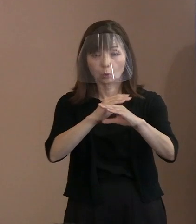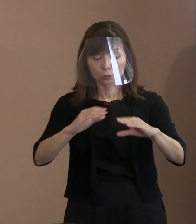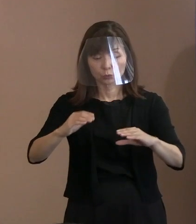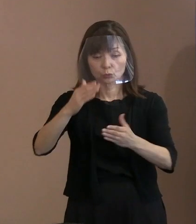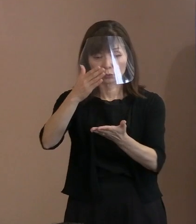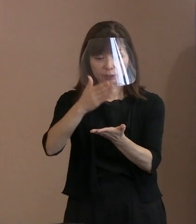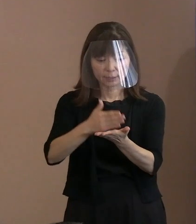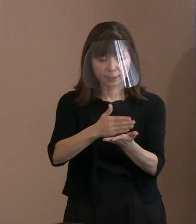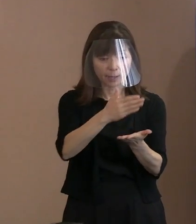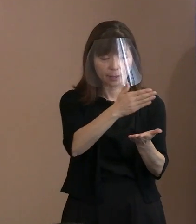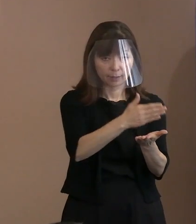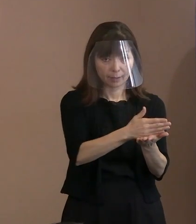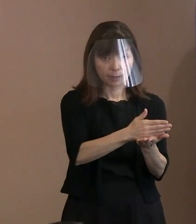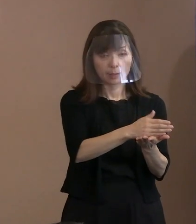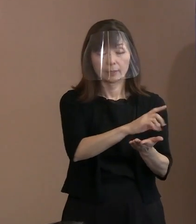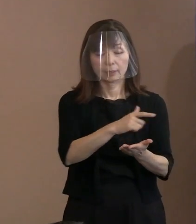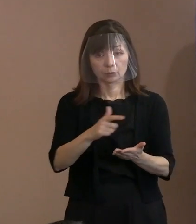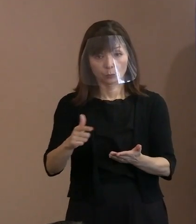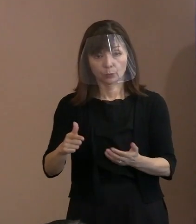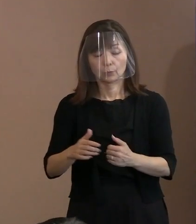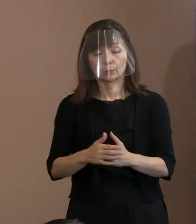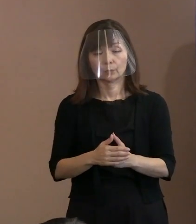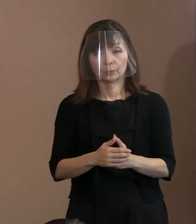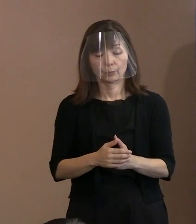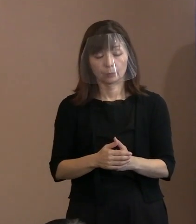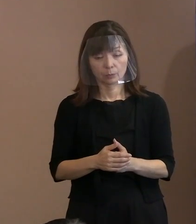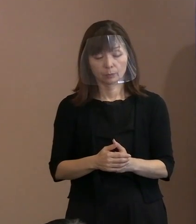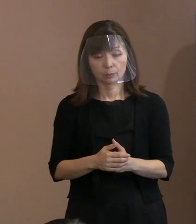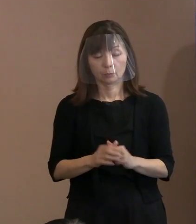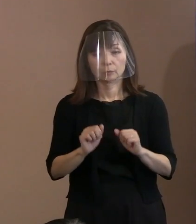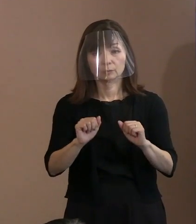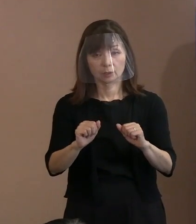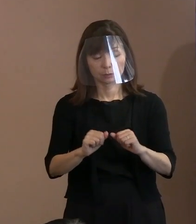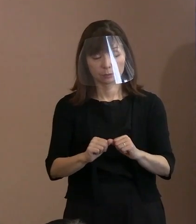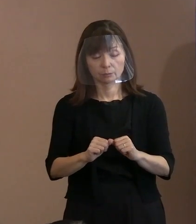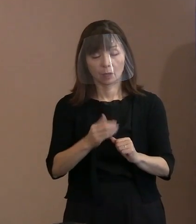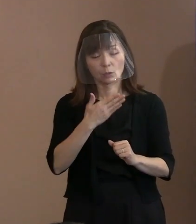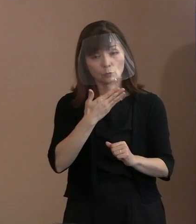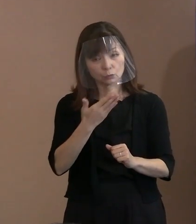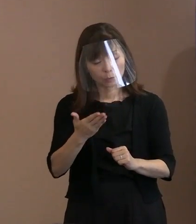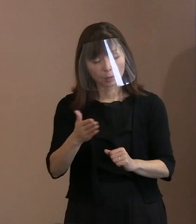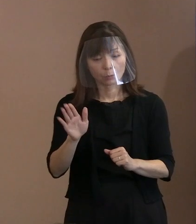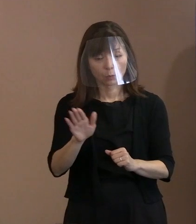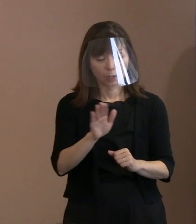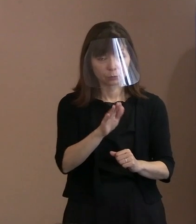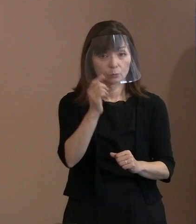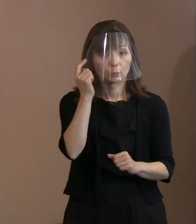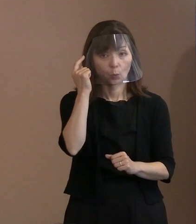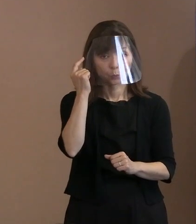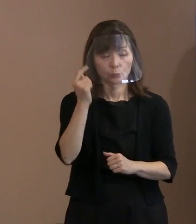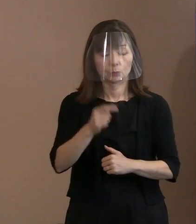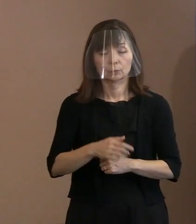まずは丁寧にやりますので､ 御不便かける可能性が高いんですけれども､